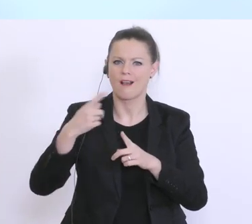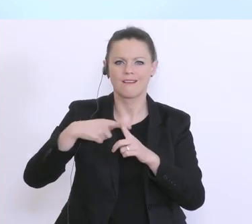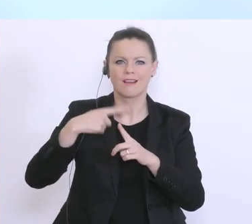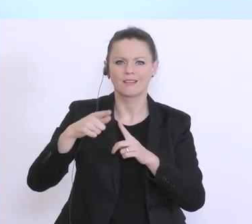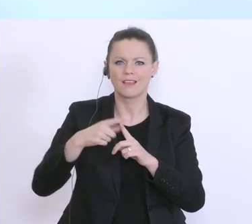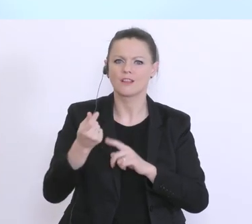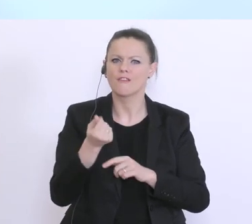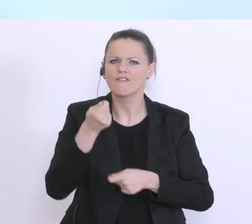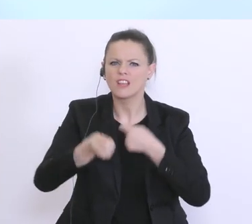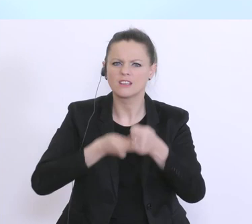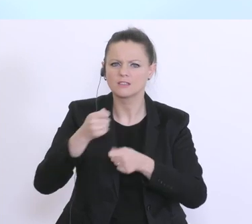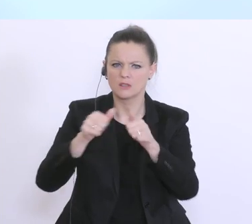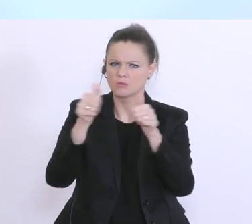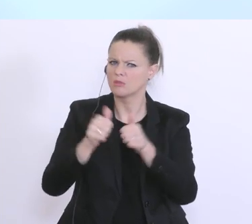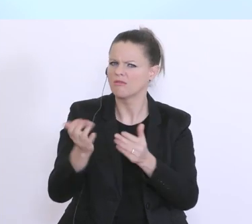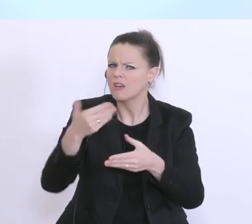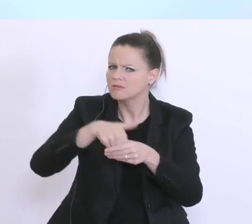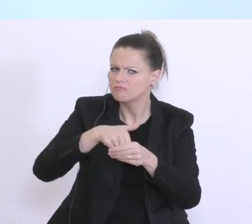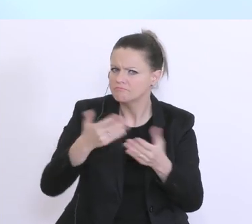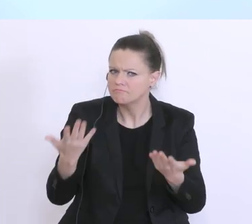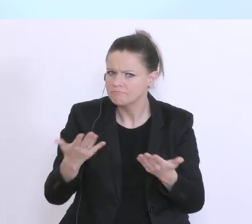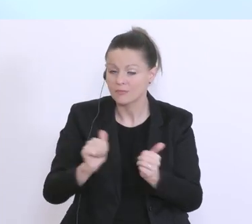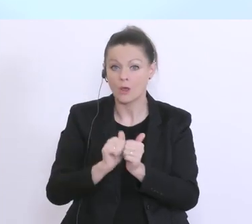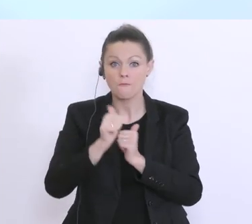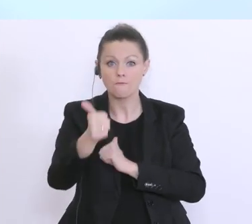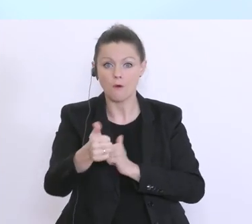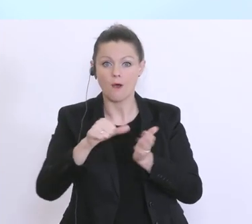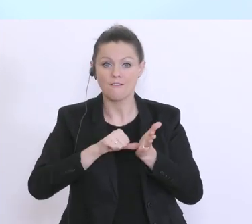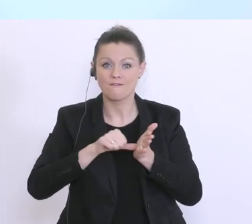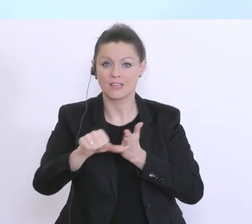was soll das heißen? D.h. also, hier werden die Vorfinanzierungen der Gehaltszahlungen